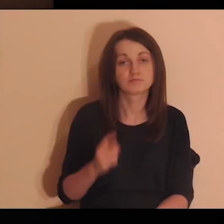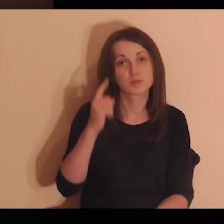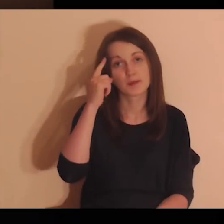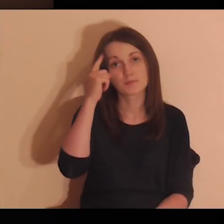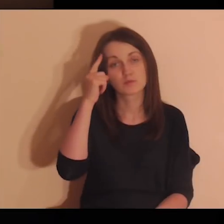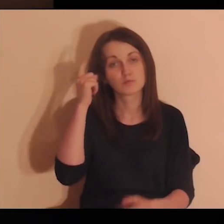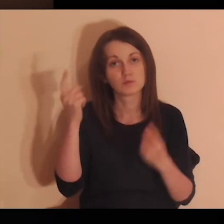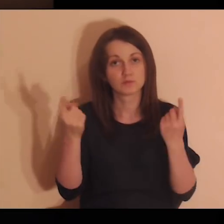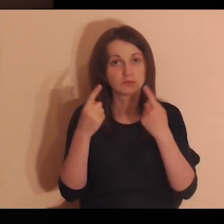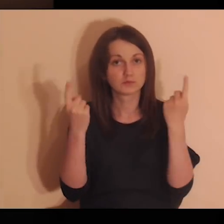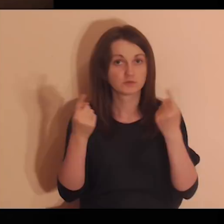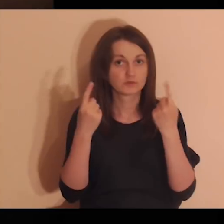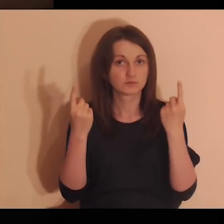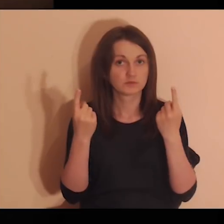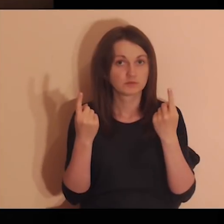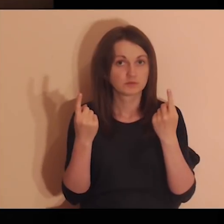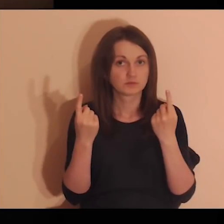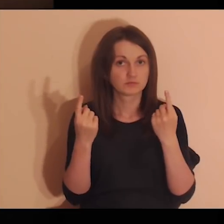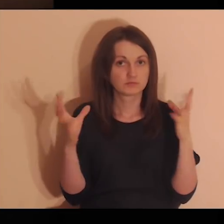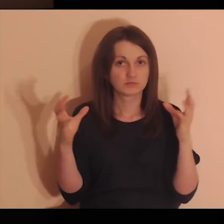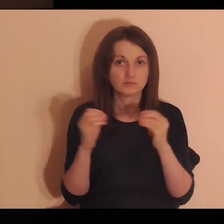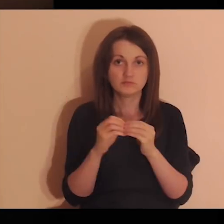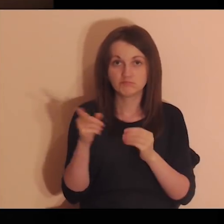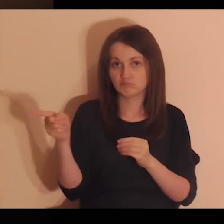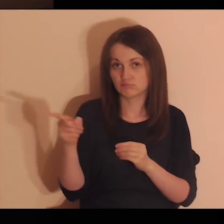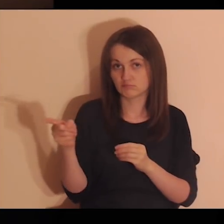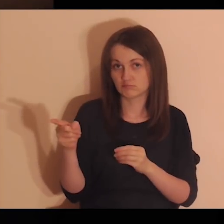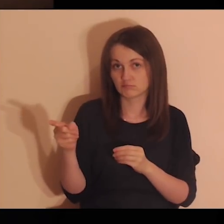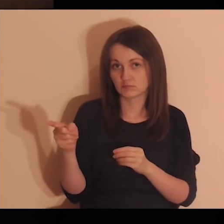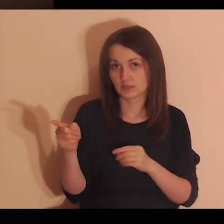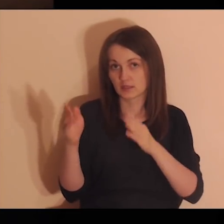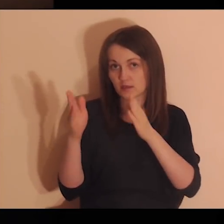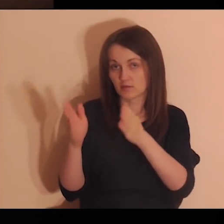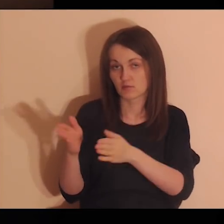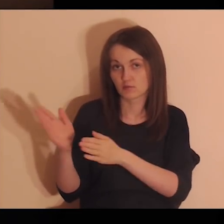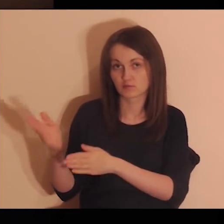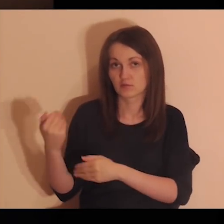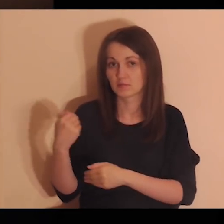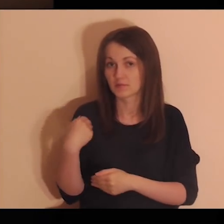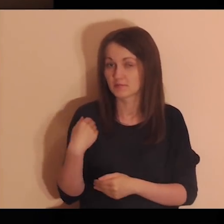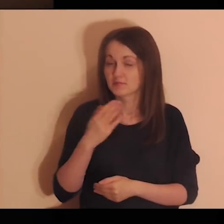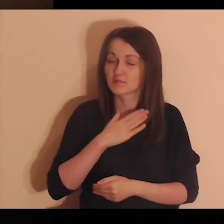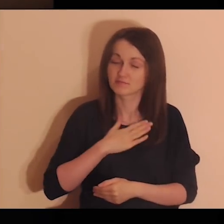Przypomnij sobie sytuacje z tymi osobami, gdzie było miło,